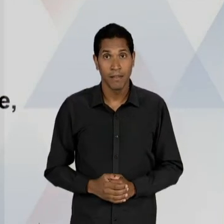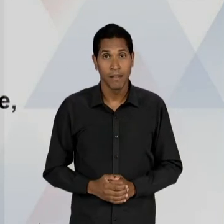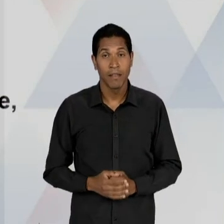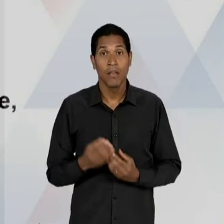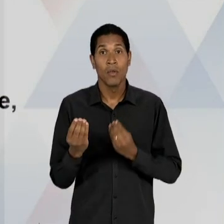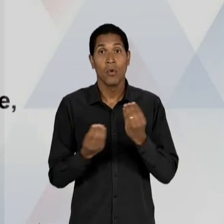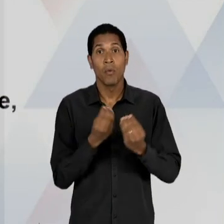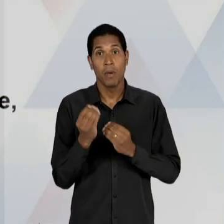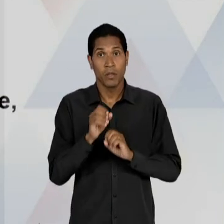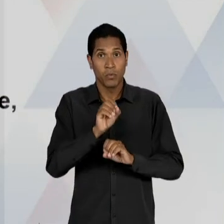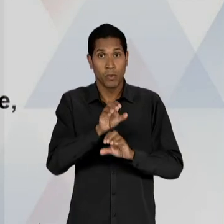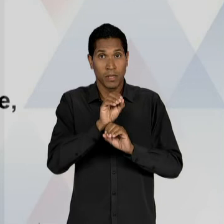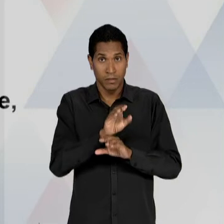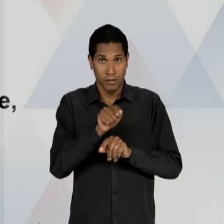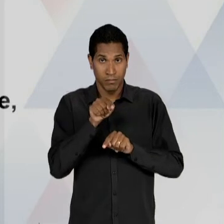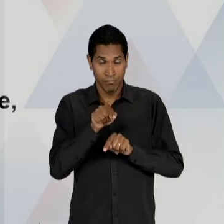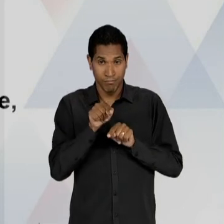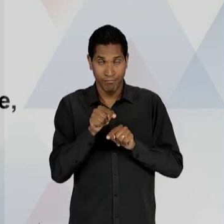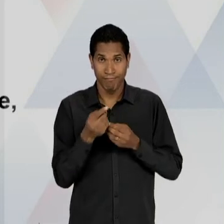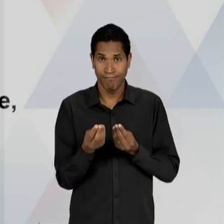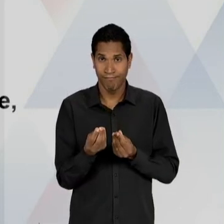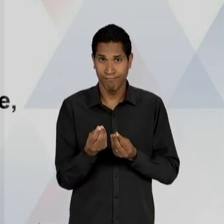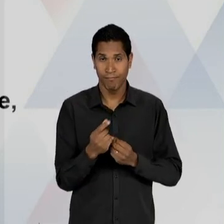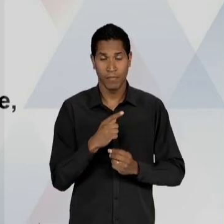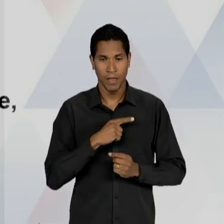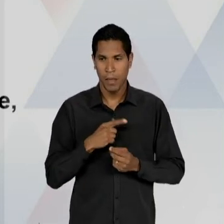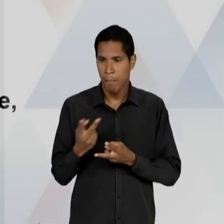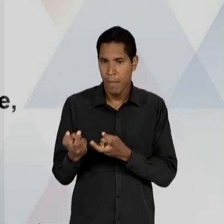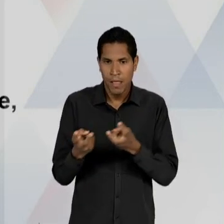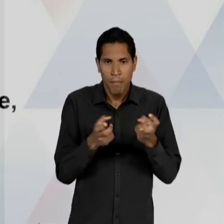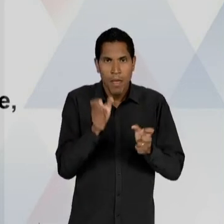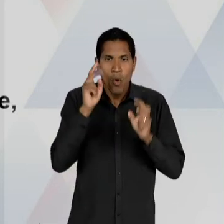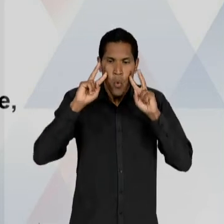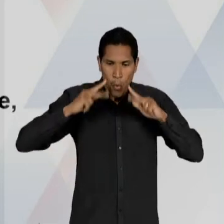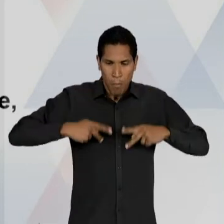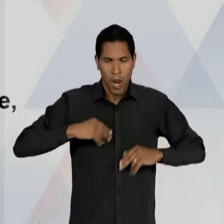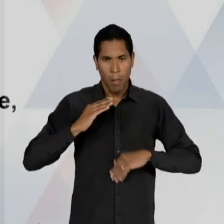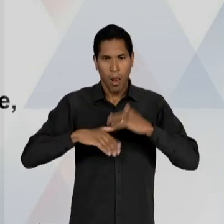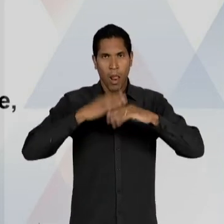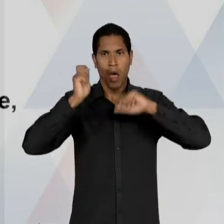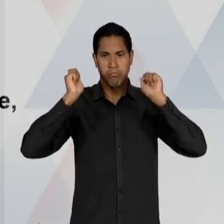DESSES CENTROS? DE UM APRIMORAMENTO DAS POTENCIALIDADES HUMANAS; DESENVOLVIMENTO MATERIAL